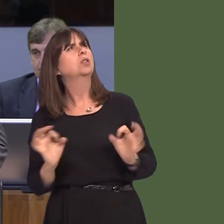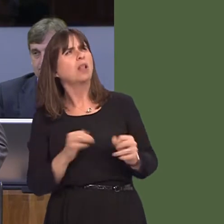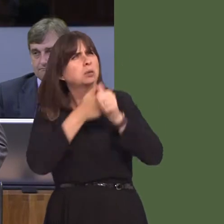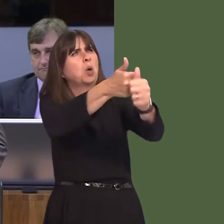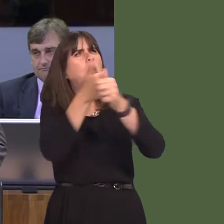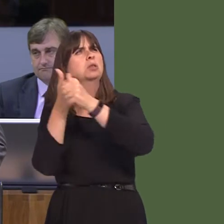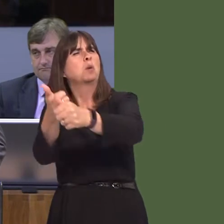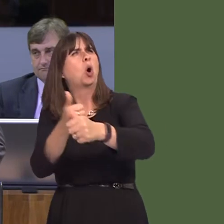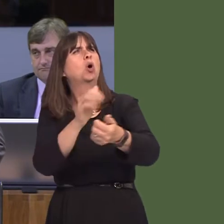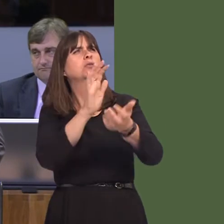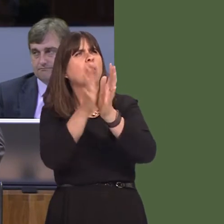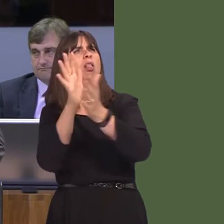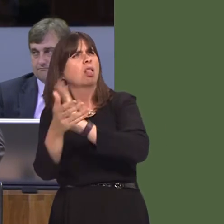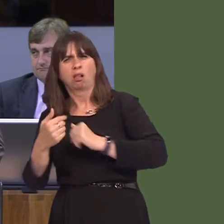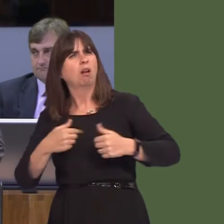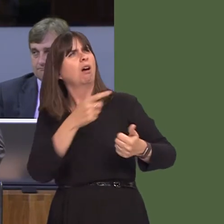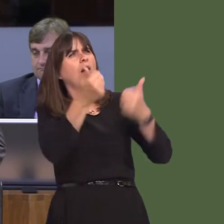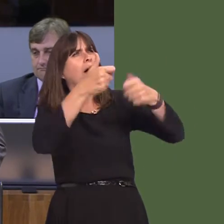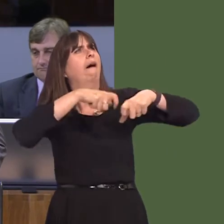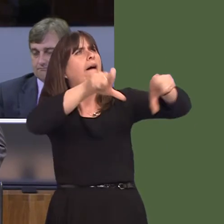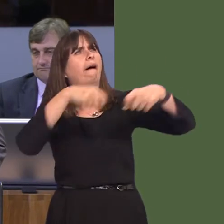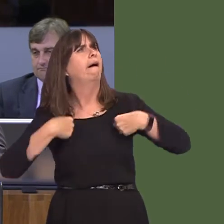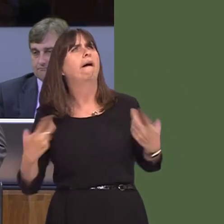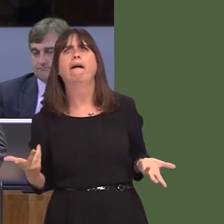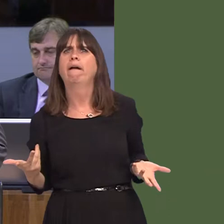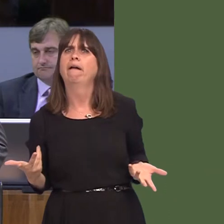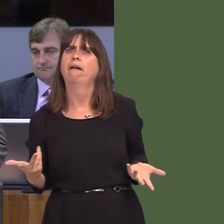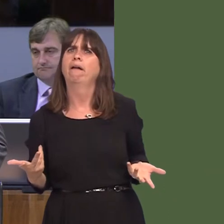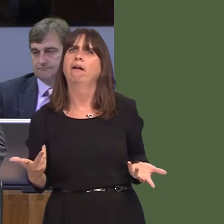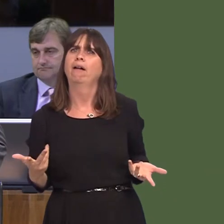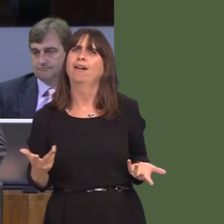it the case, First Minister, that during your entire time as First Minister, you've promised